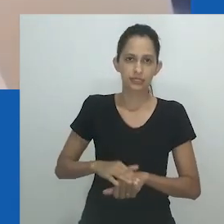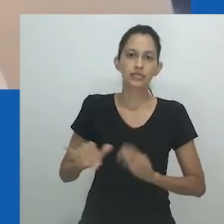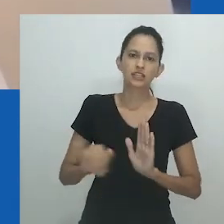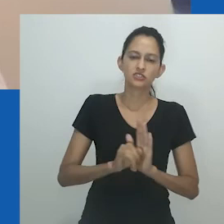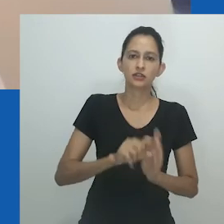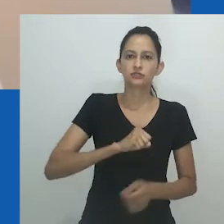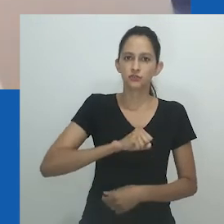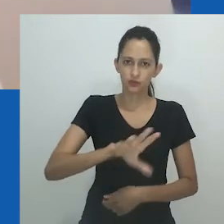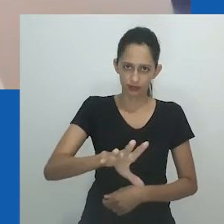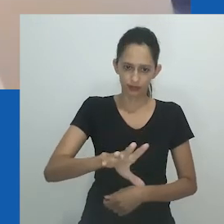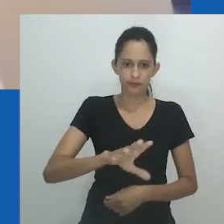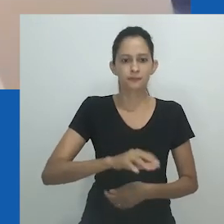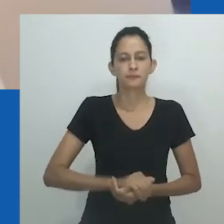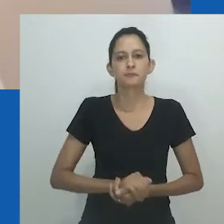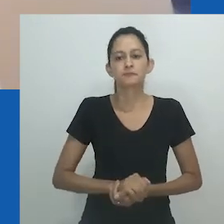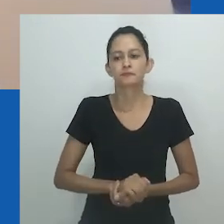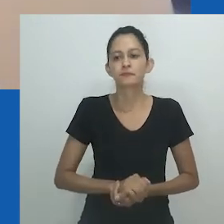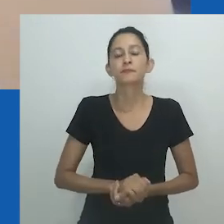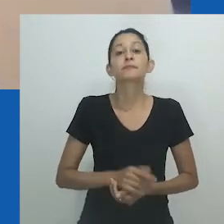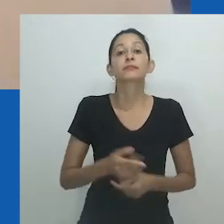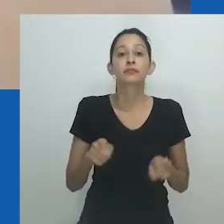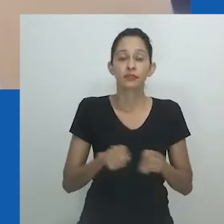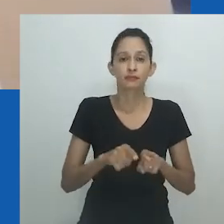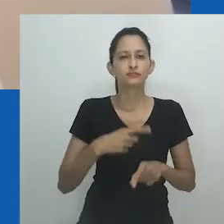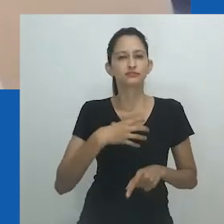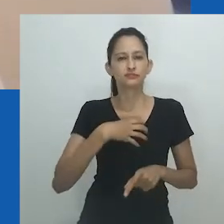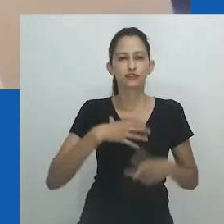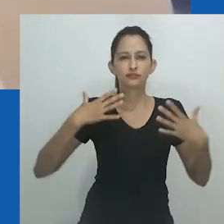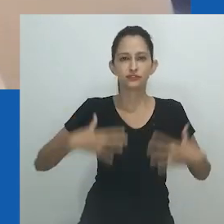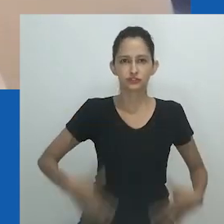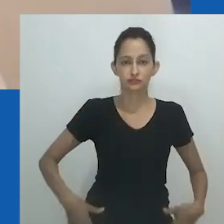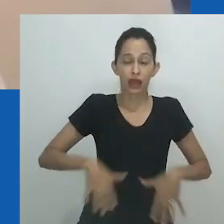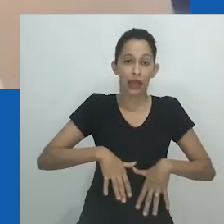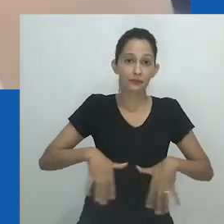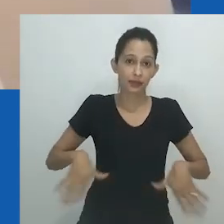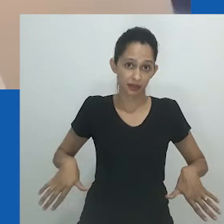O que acontece por dentro, uma possível transformação, é o que o artista deseja para o espectador.